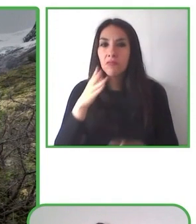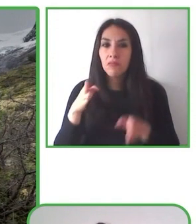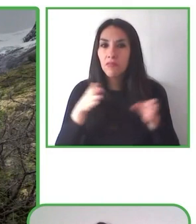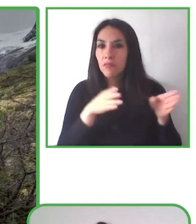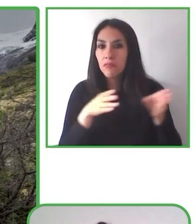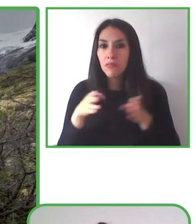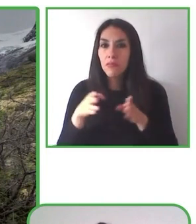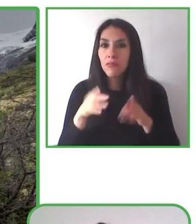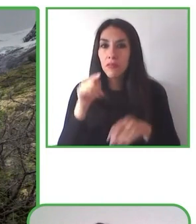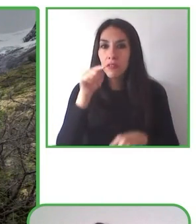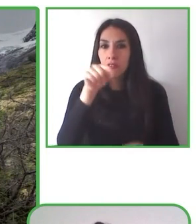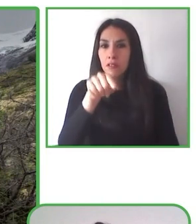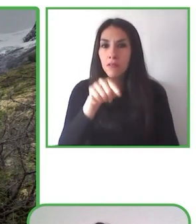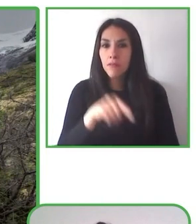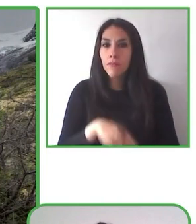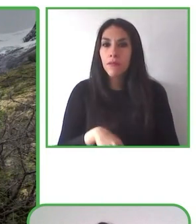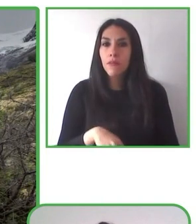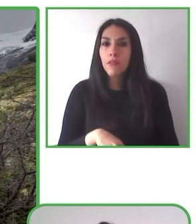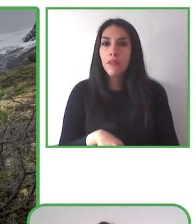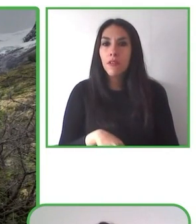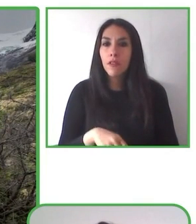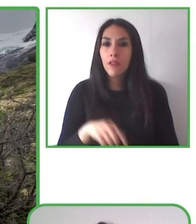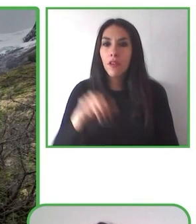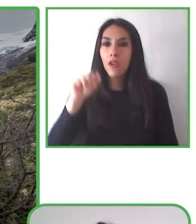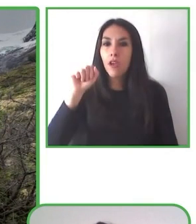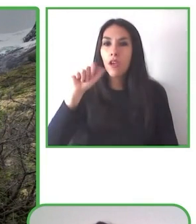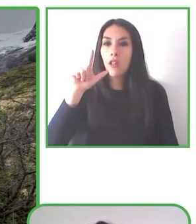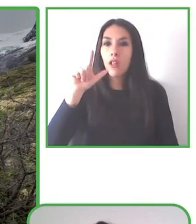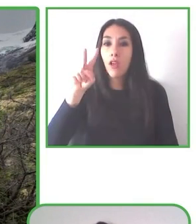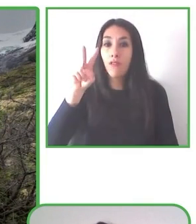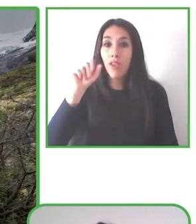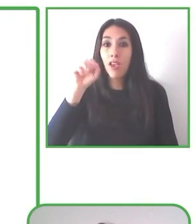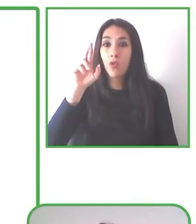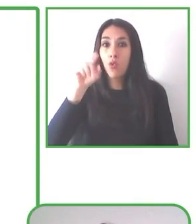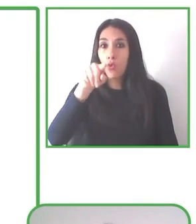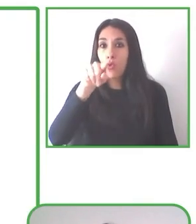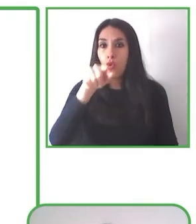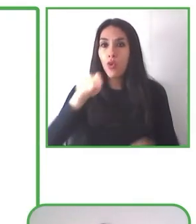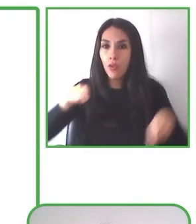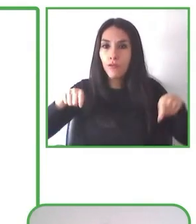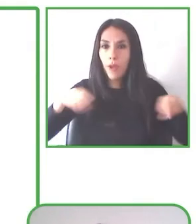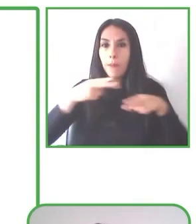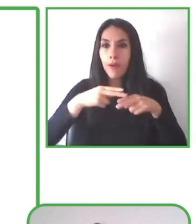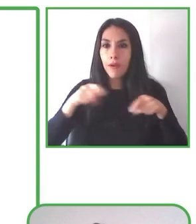El turismo ofrece experiencias que son agradables para el disfrute de todos y